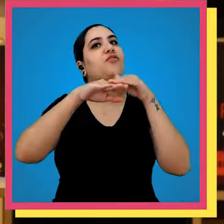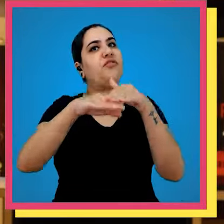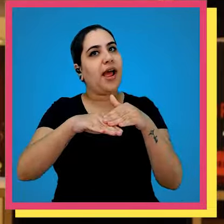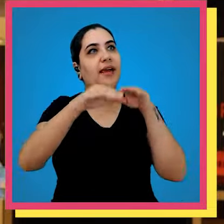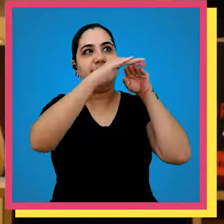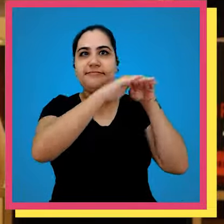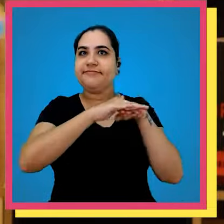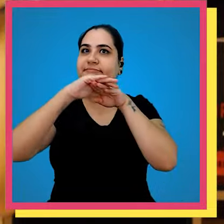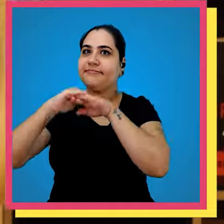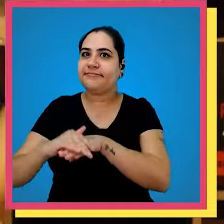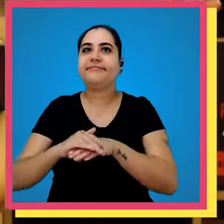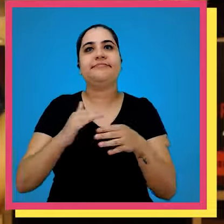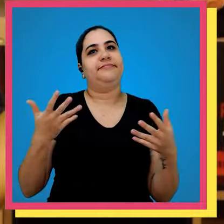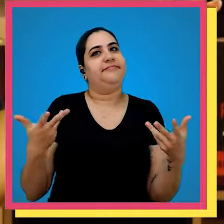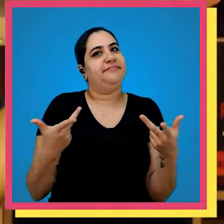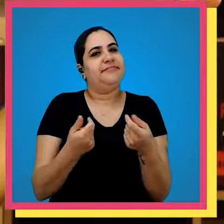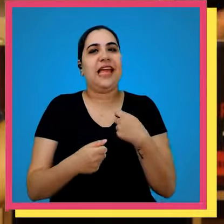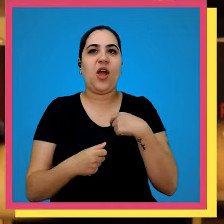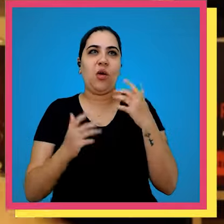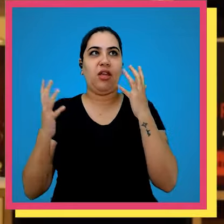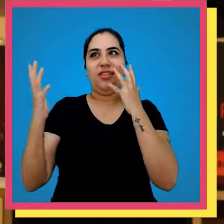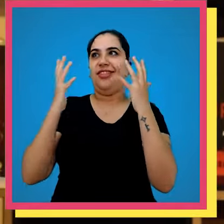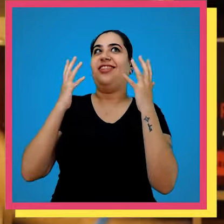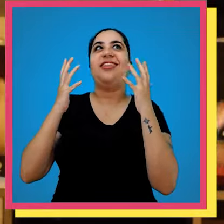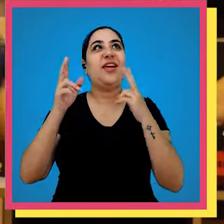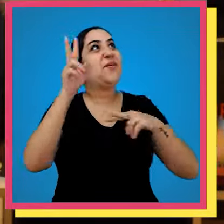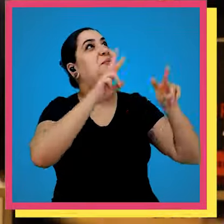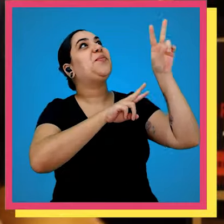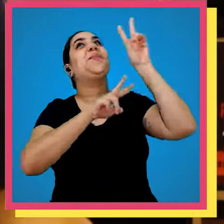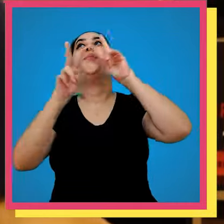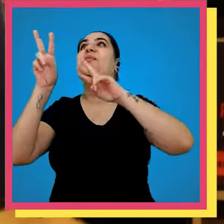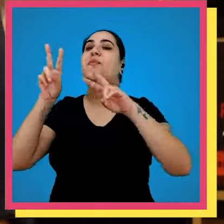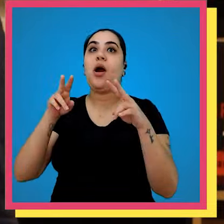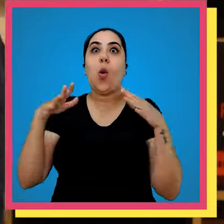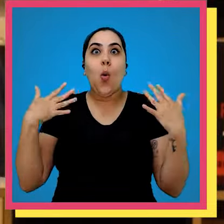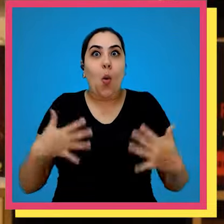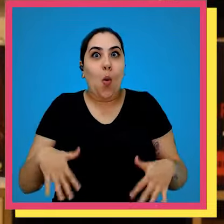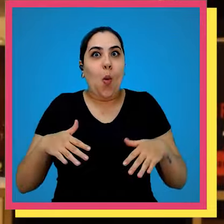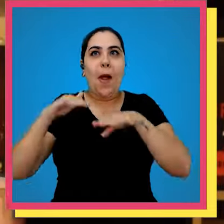vocês que o nosso estoque era maravilhoso né Eu ainda tô até meio tonta de olhar para cima e